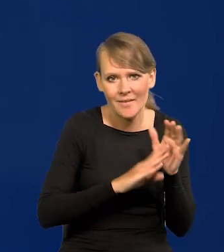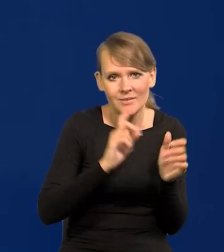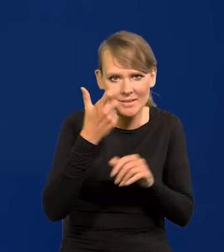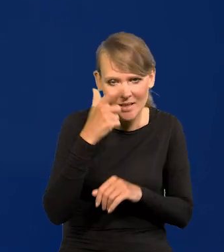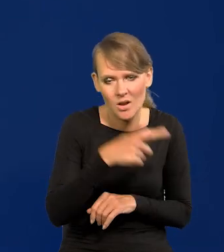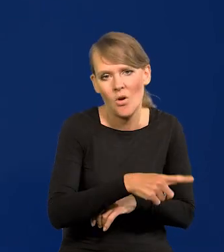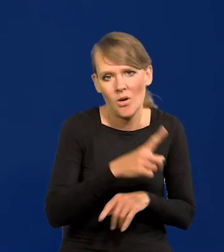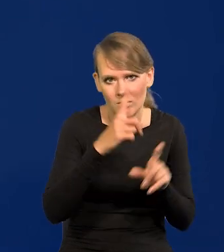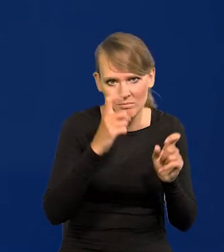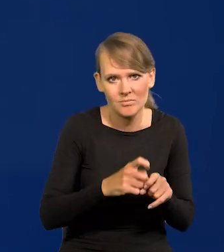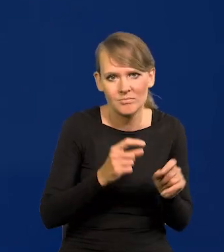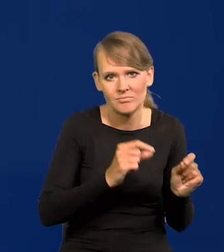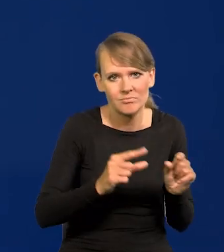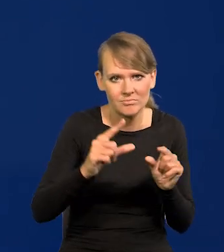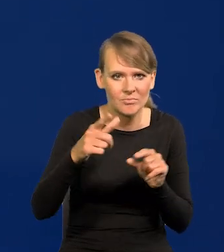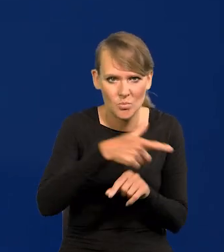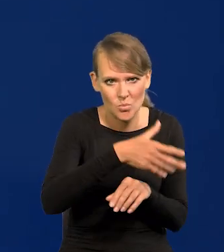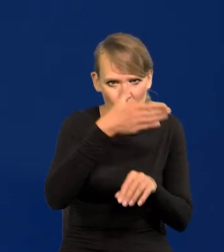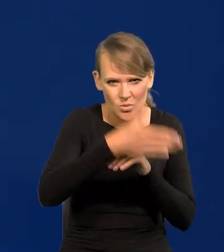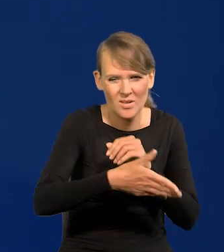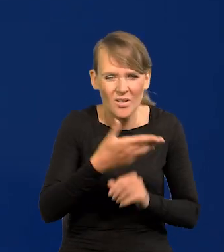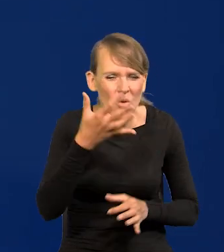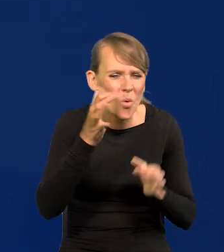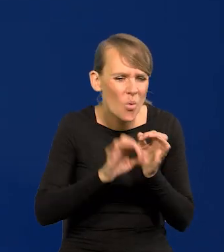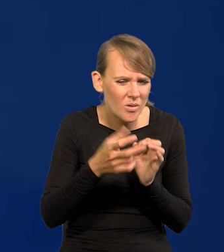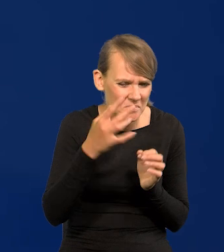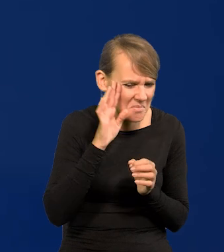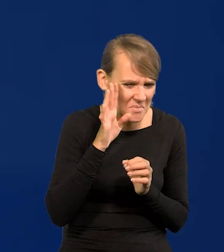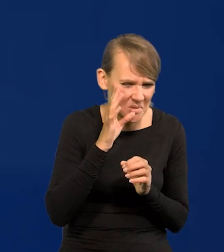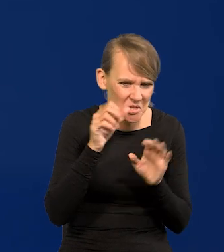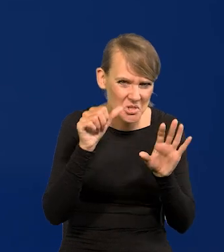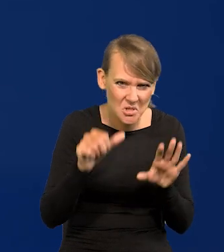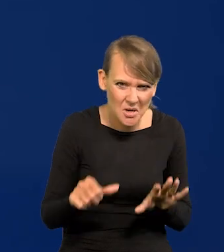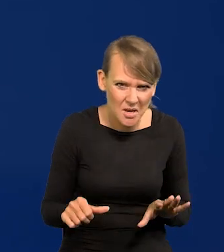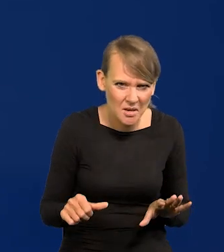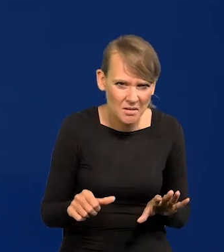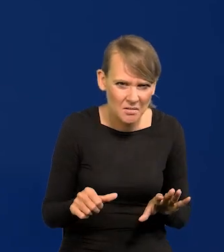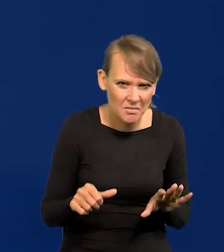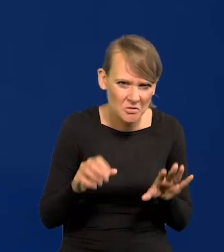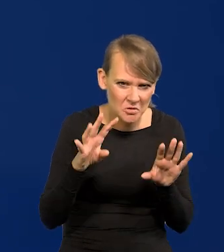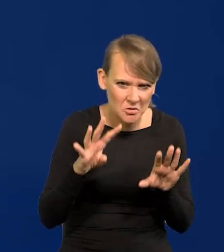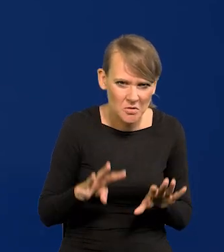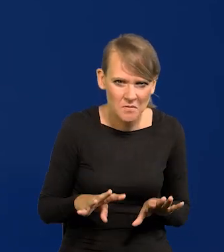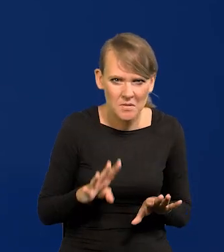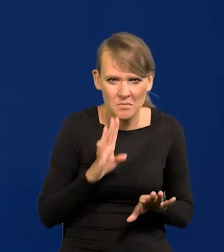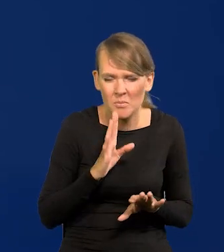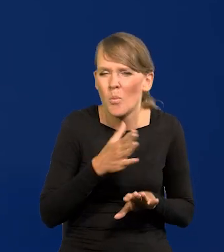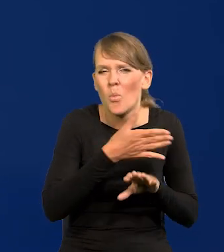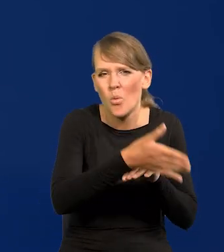zaczęły podwyższać stopy też dużo później, już nie pamiętam dokładnie, 6 miesięcy chyba, czy 9, dużo później.